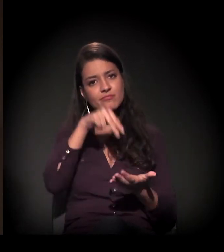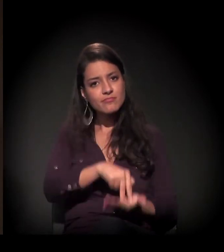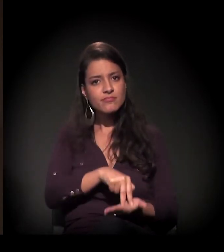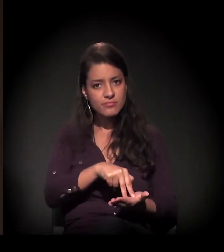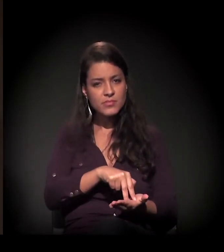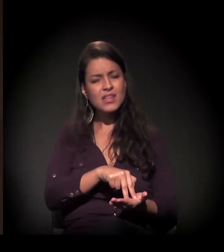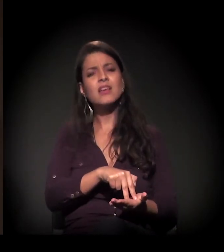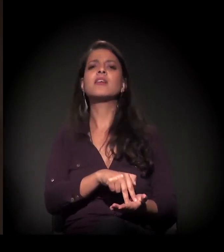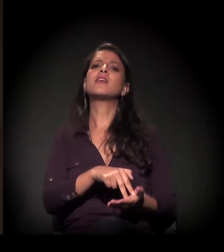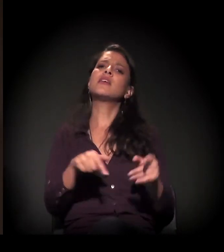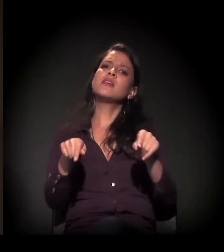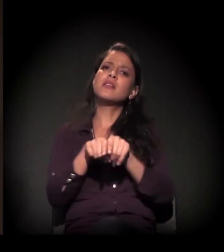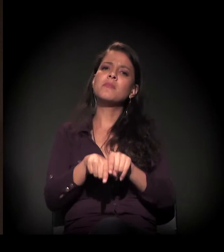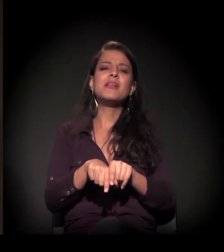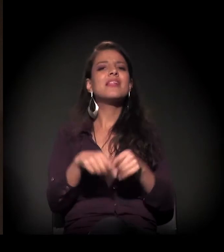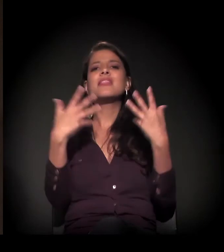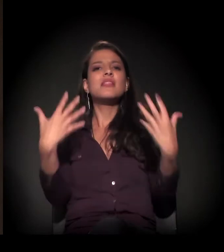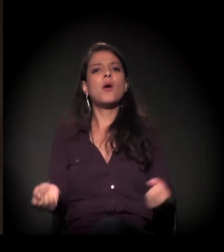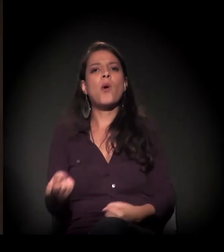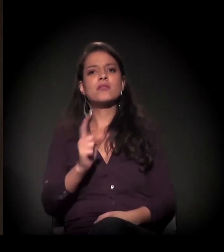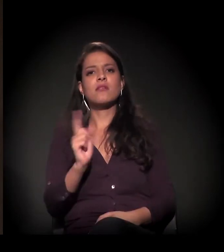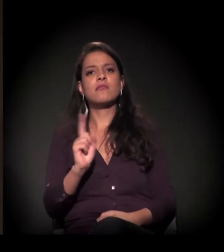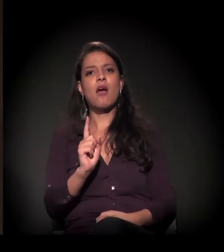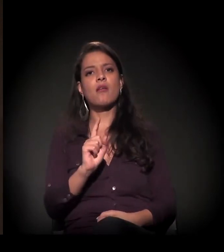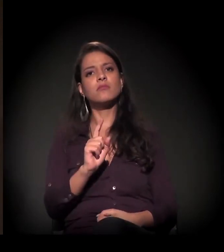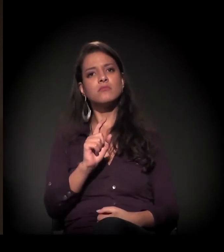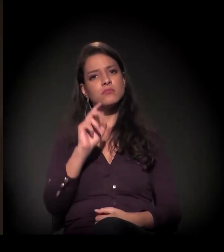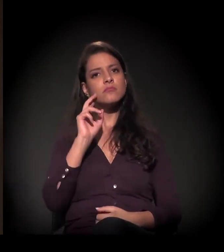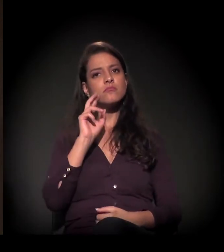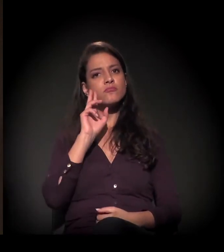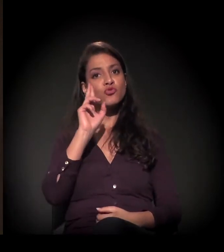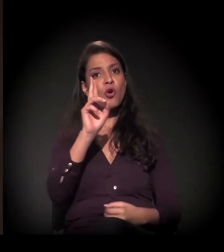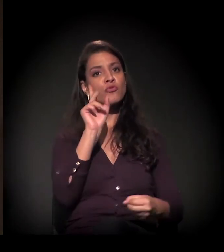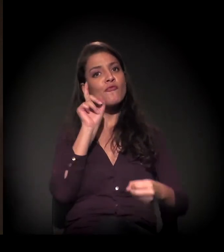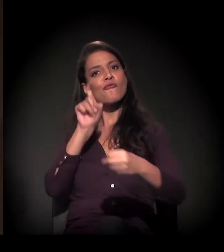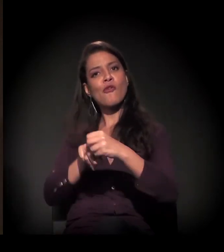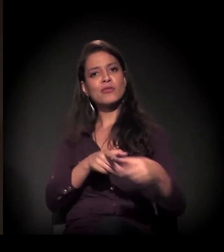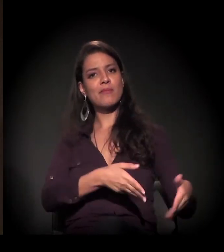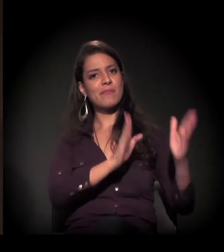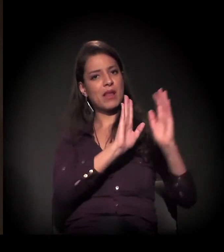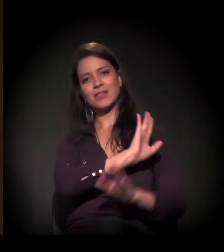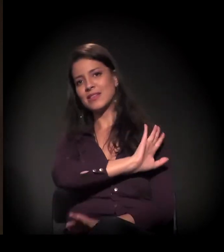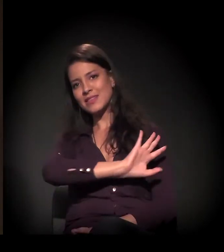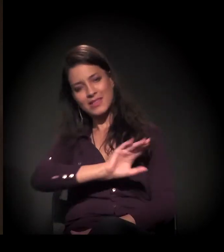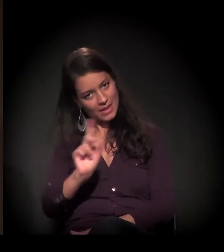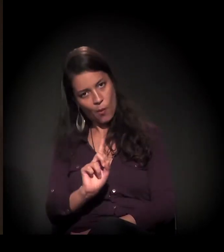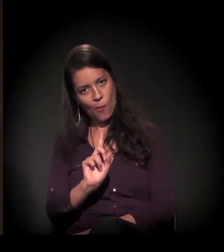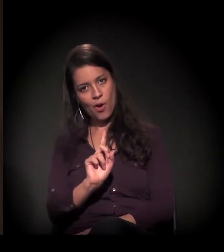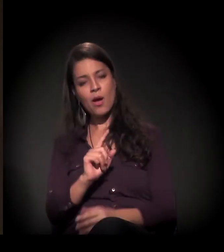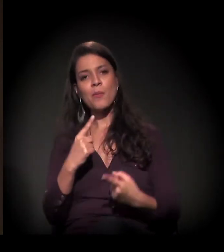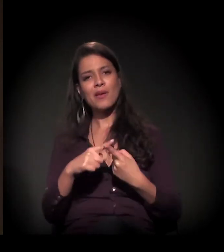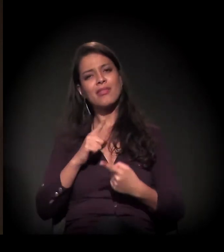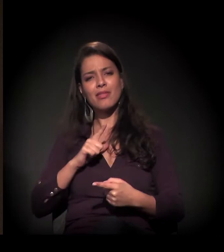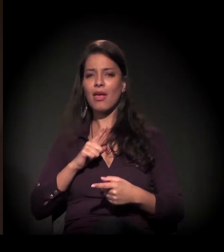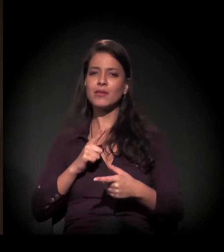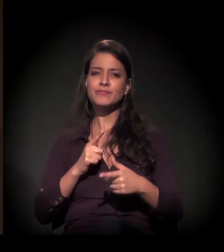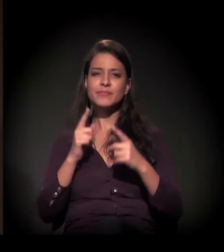e não aceitar de jeito nenhum que a reintegração de posse, nessa esteira da agenda da especulação imobiliária,